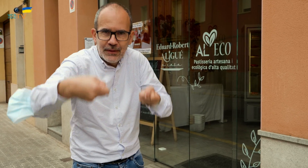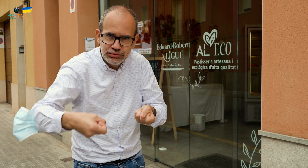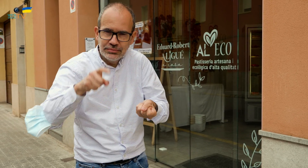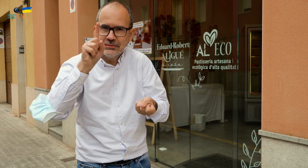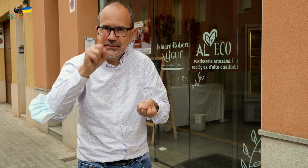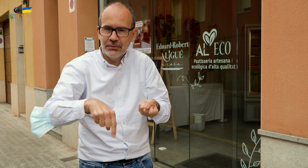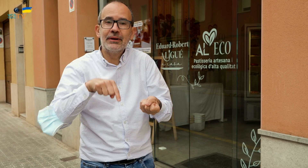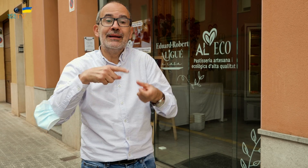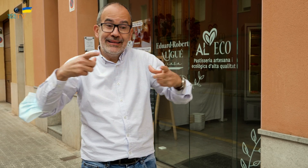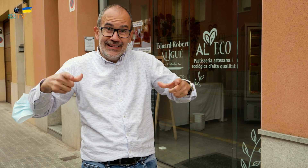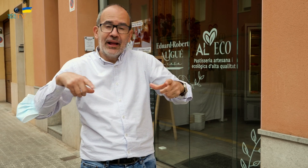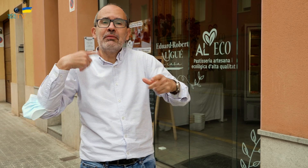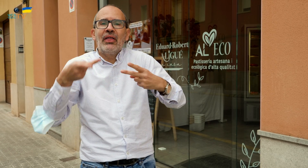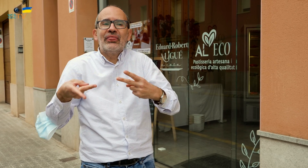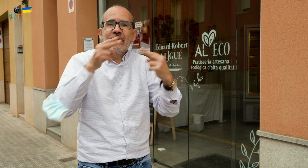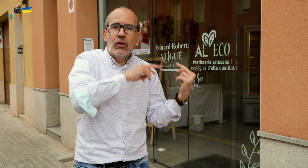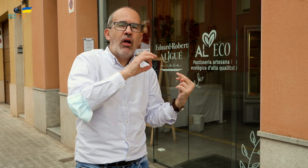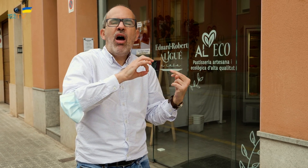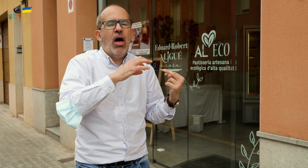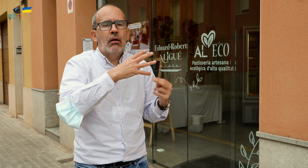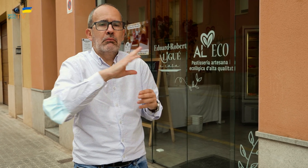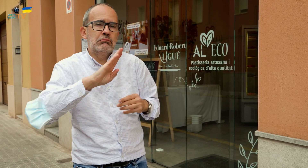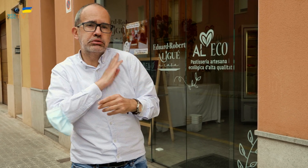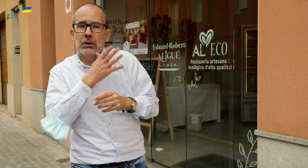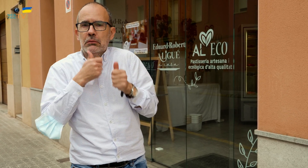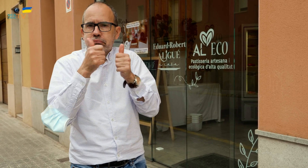os la podéis llevar cómodamente. Después podéis devolver el recipiente o quedároslo,